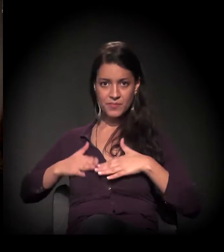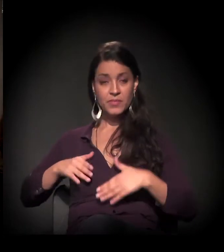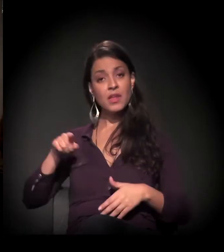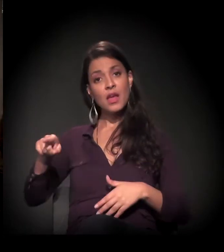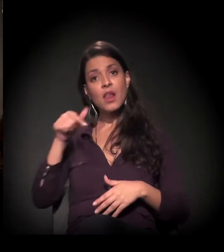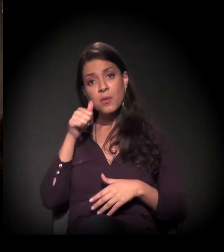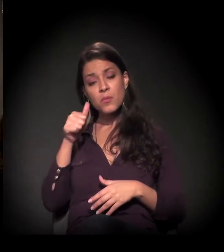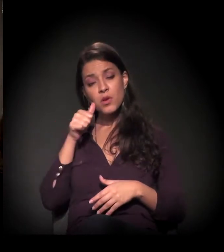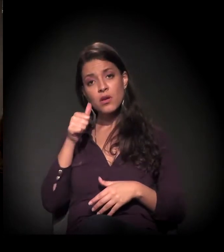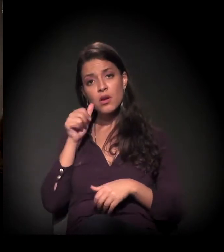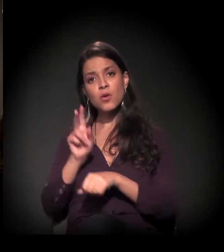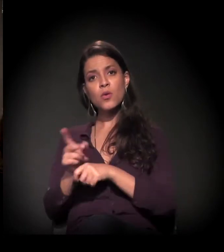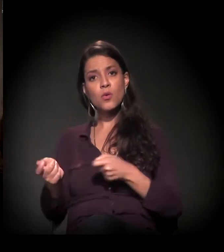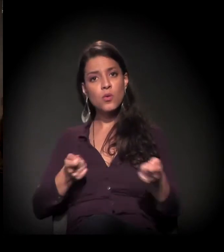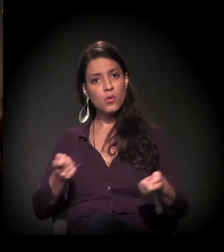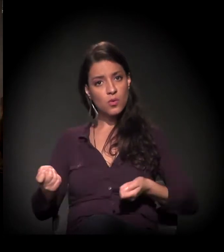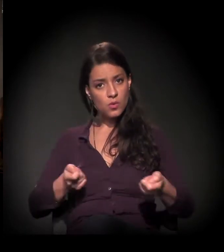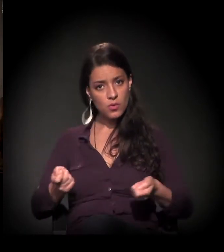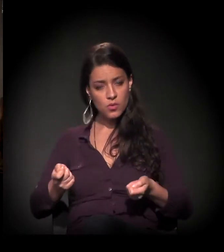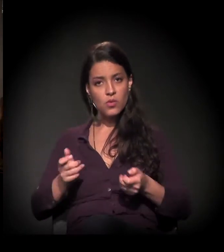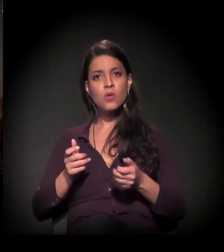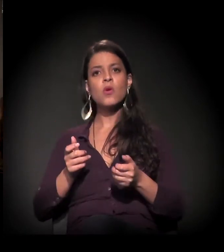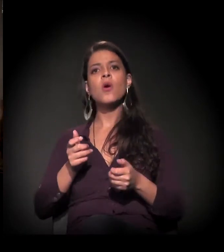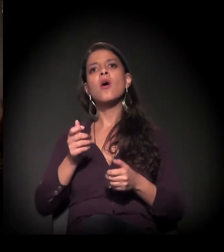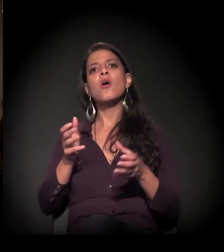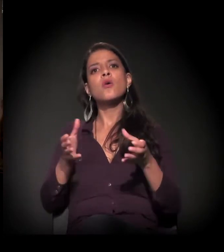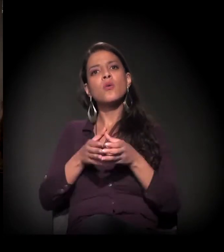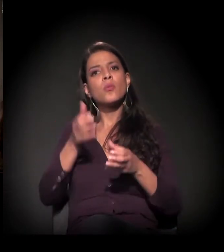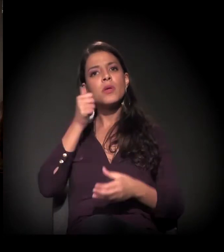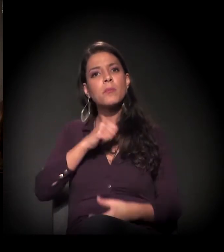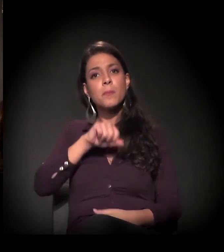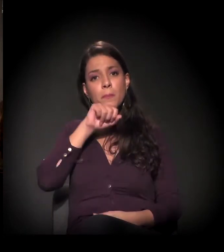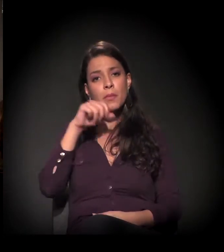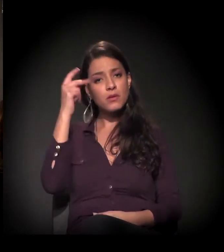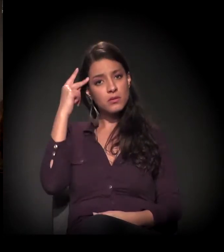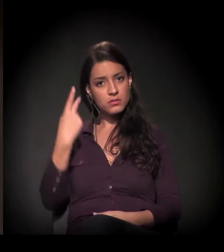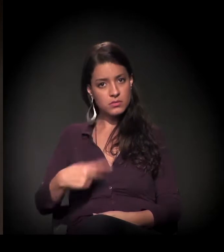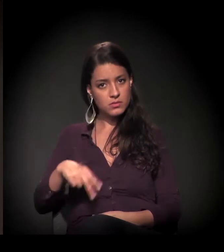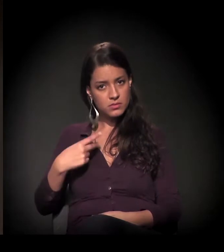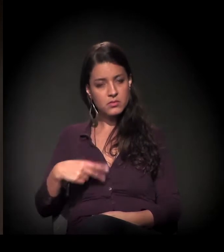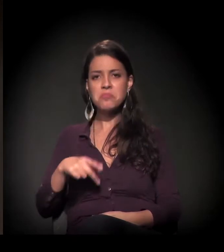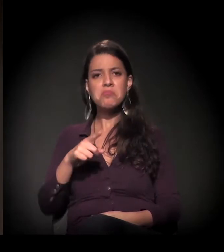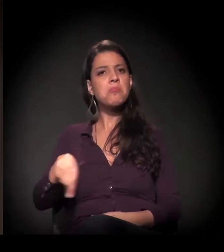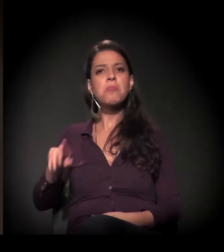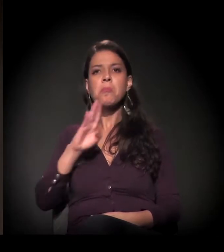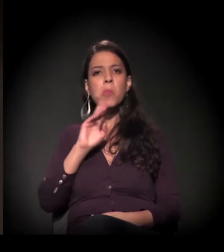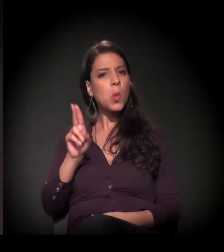E ela coordena o Clube de Mães de São Paulo, que, para quem não conhece,